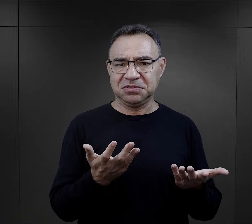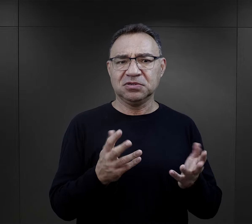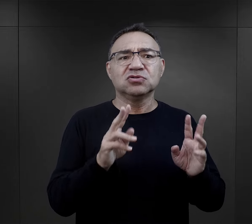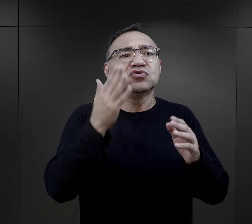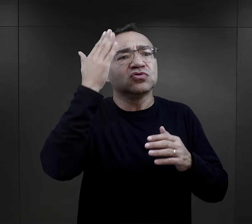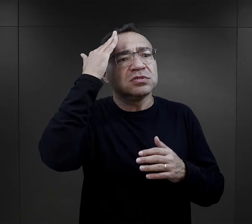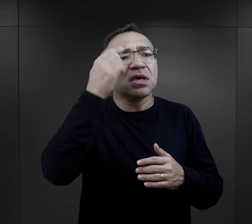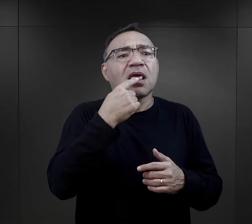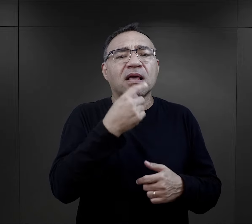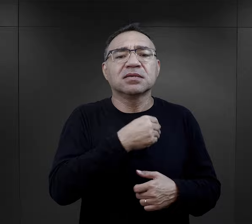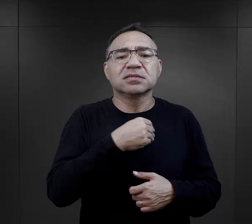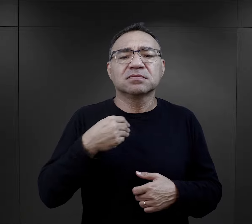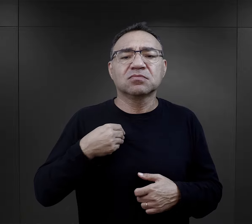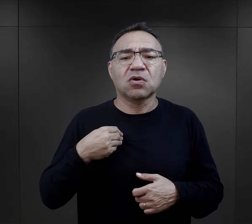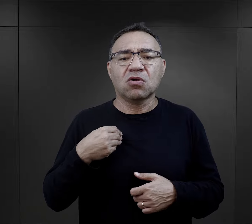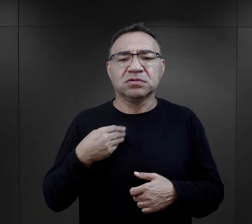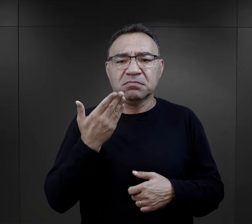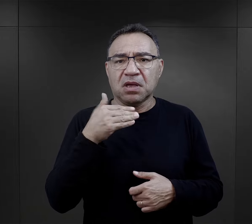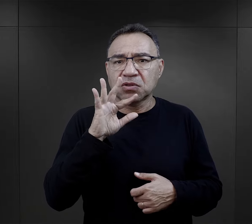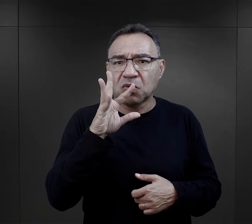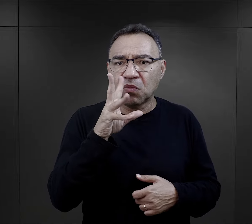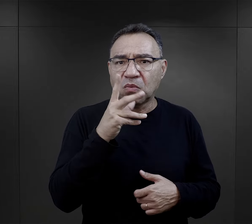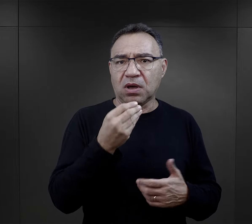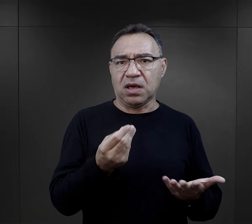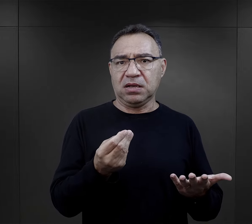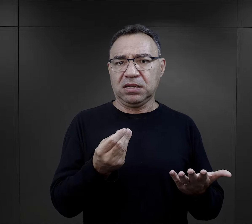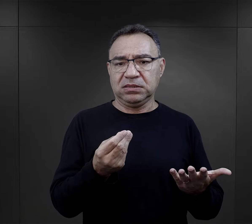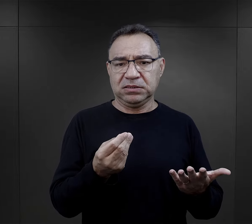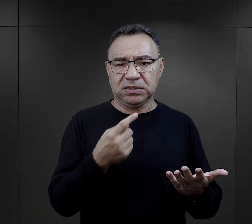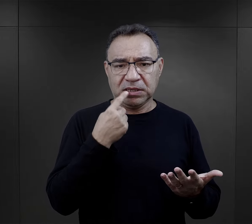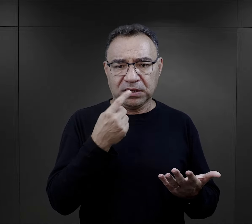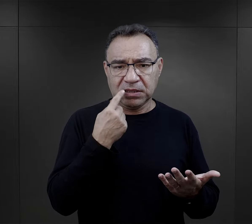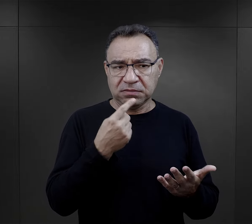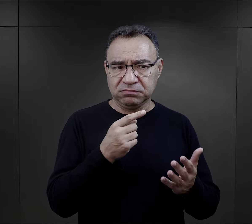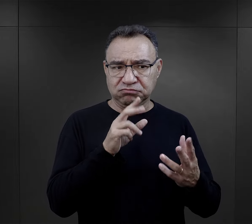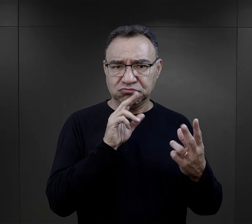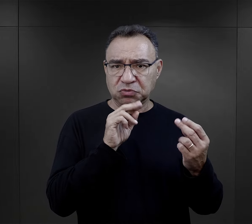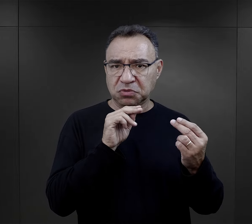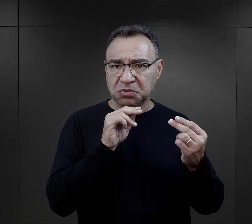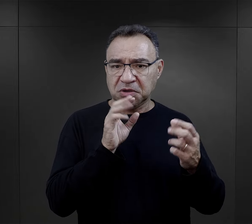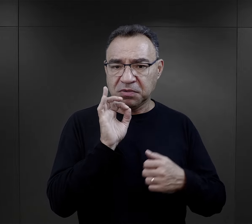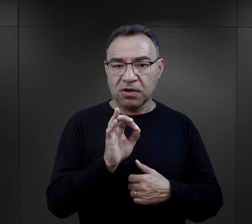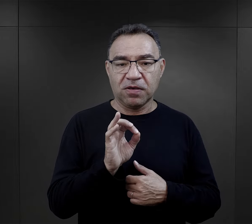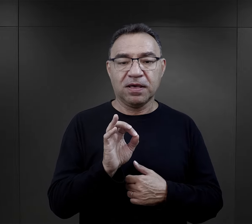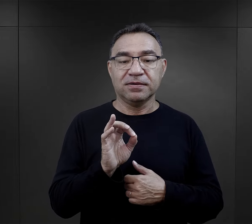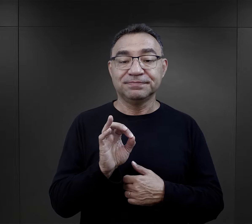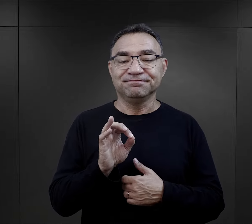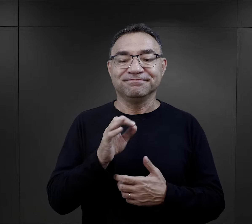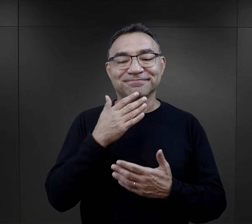Ja ją zapytałam, skąd taka znajomość polskiego, bo to był bardzo ładny język,